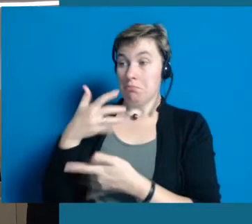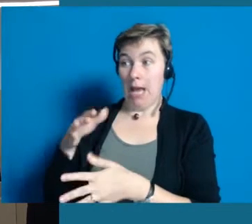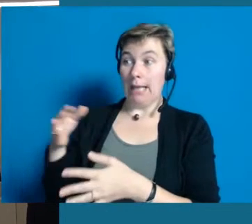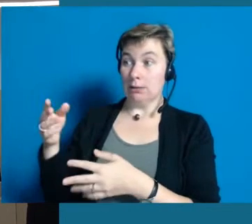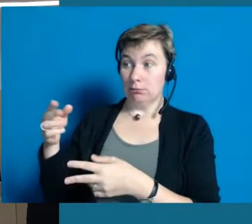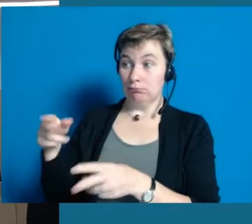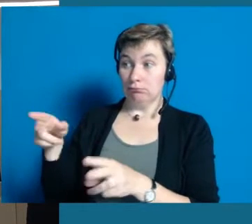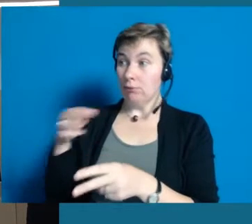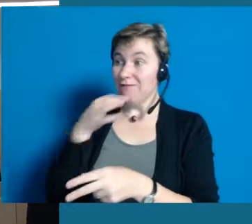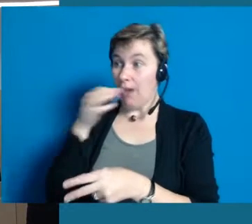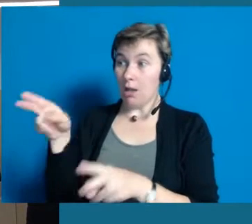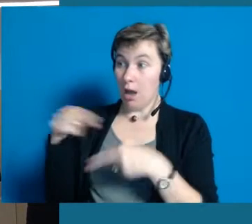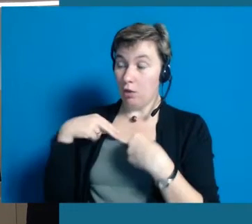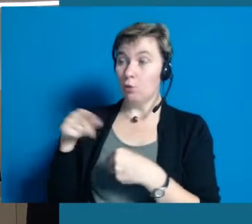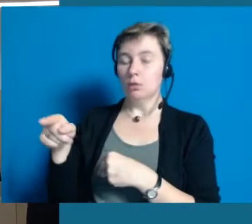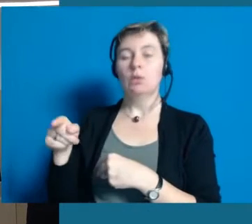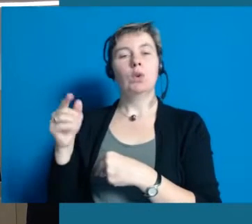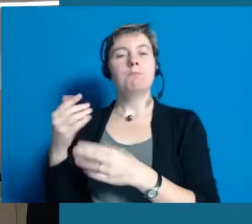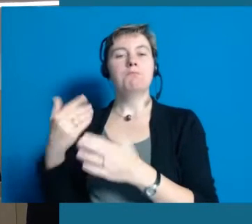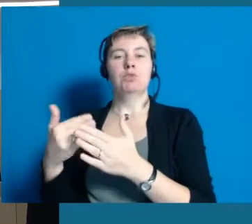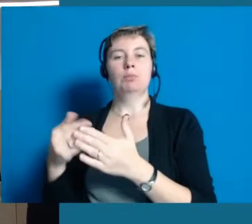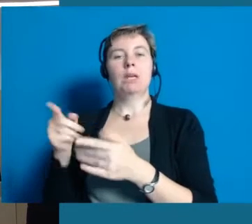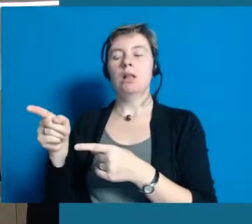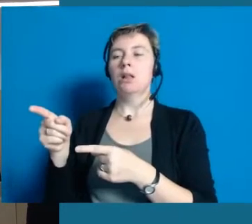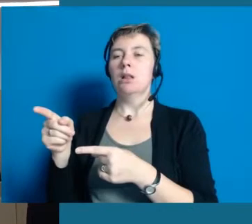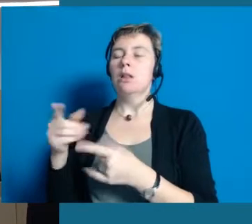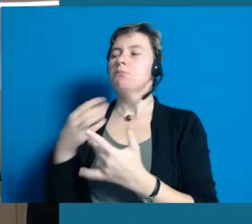Eine Frage ist zum Beispiel "Was behindert sie?"